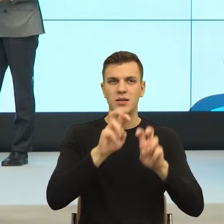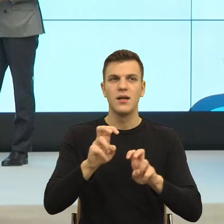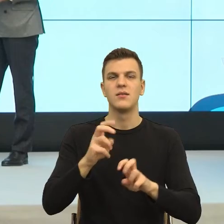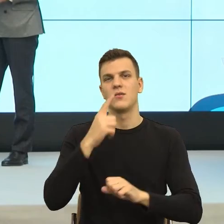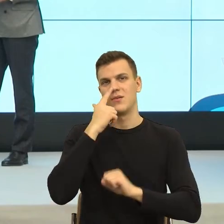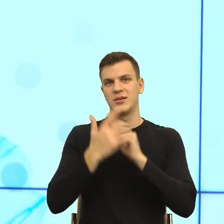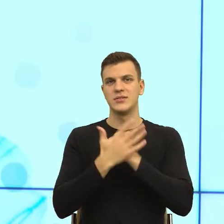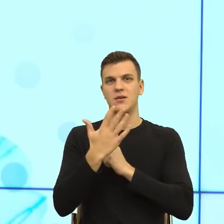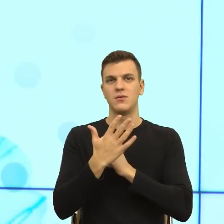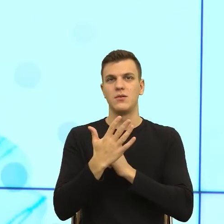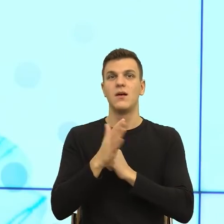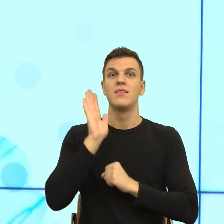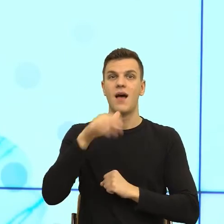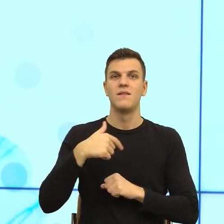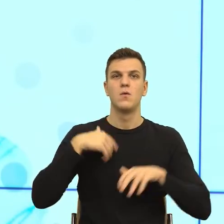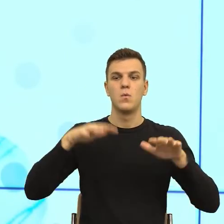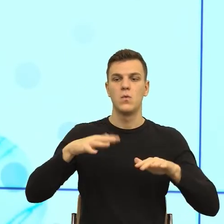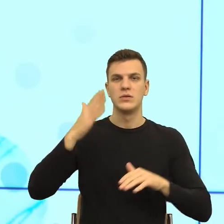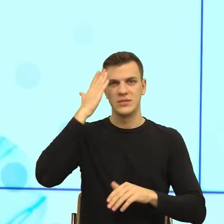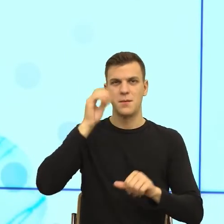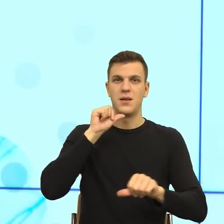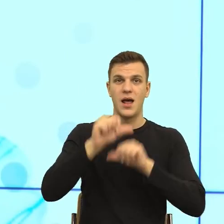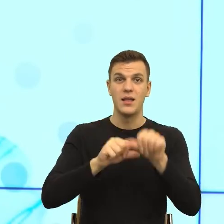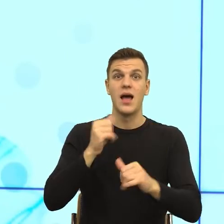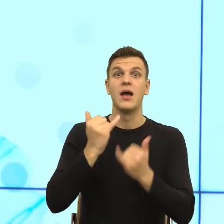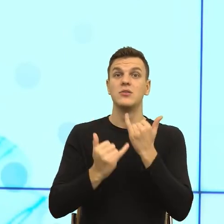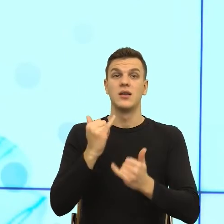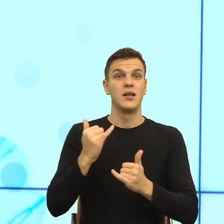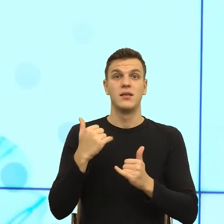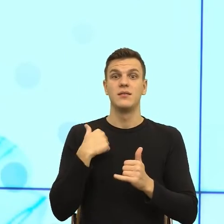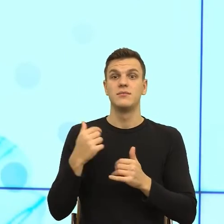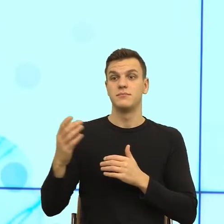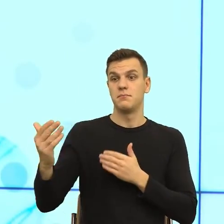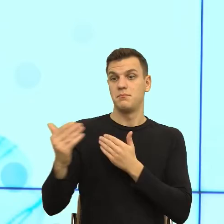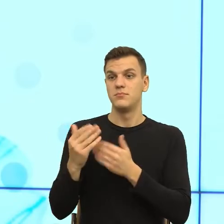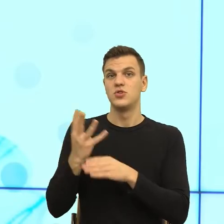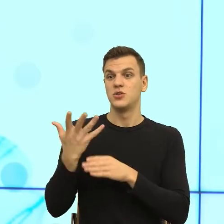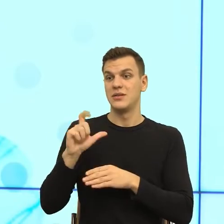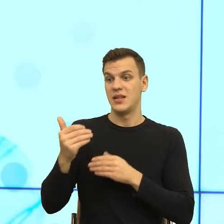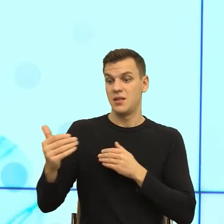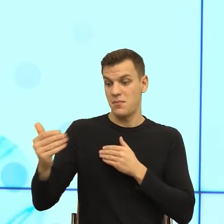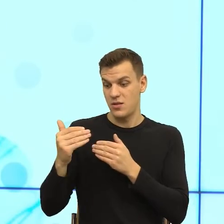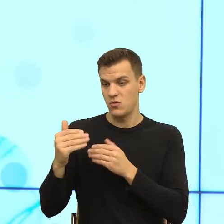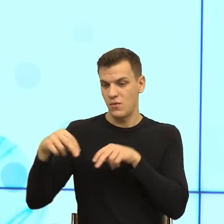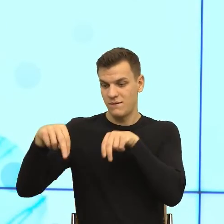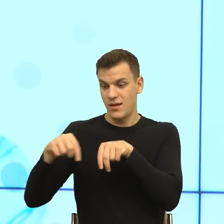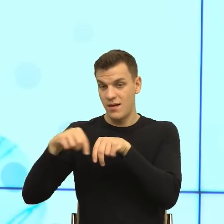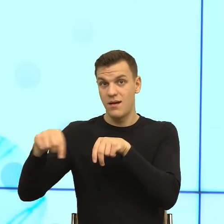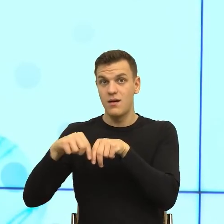wiele lat, podejdę bliżej niż 45 centymetrów, to twoje ciało zrobi napięcie, ponieważ przekroczę tak zwaną strefę intymną.